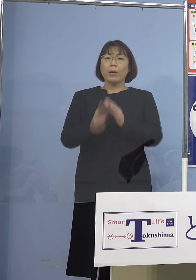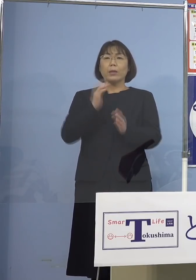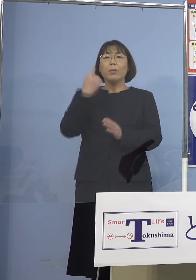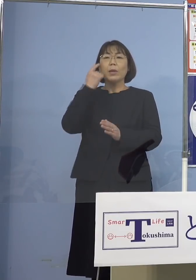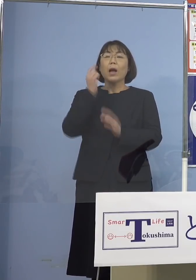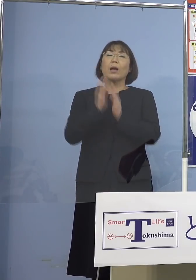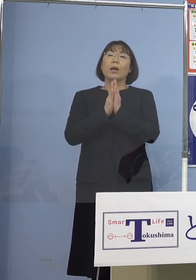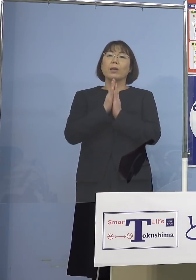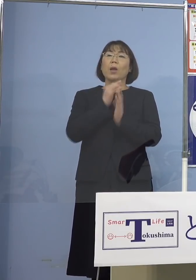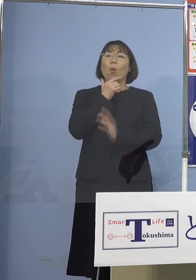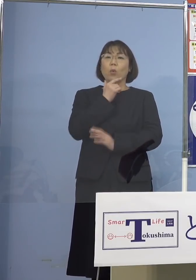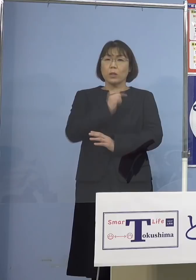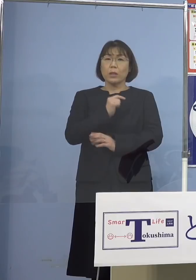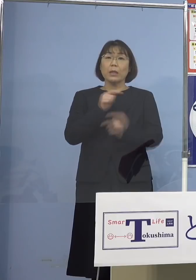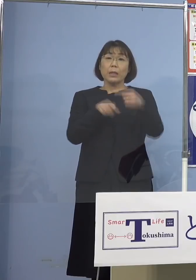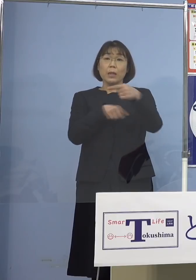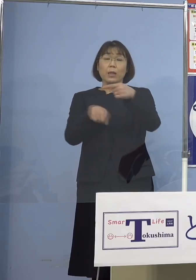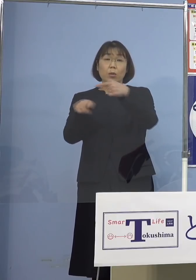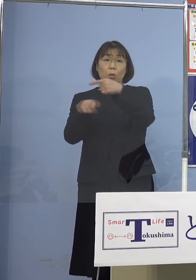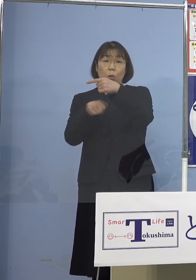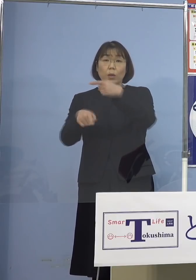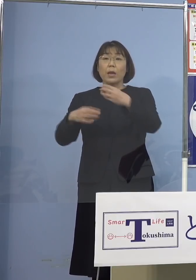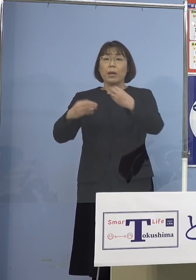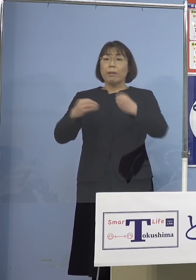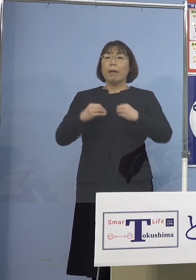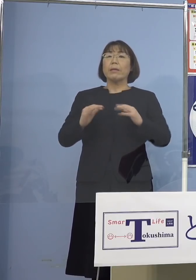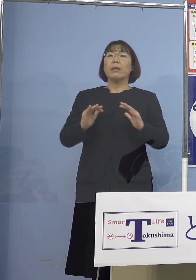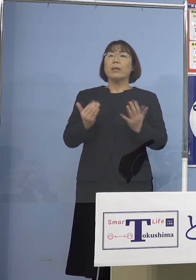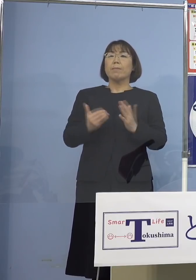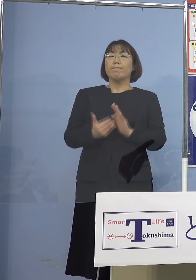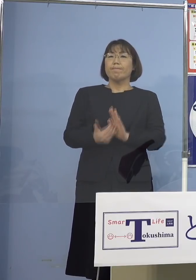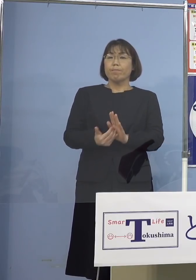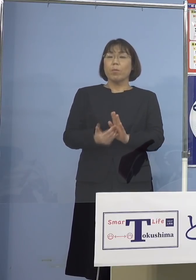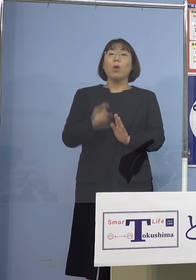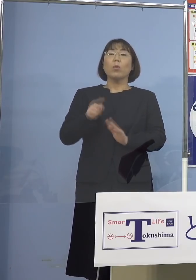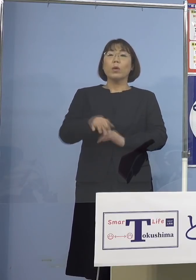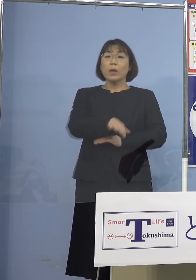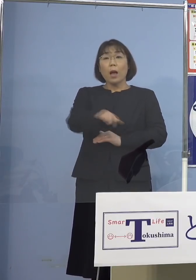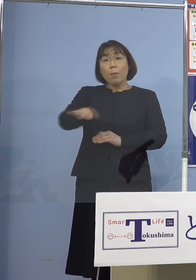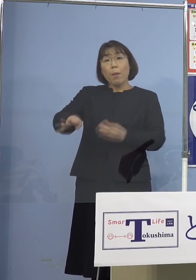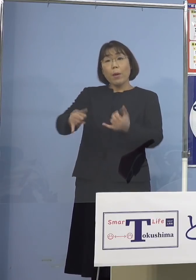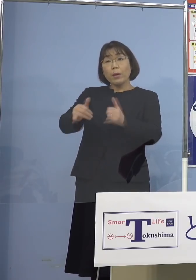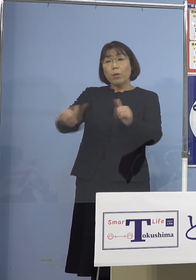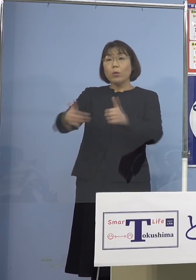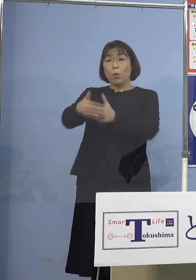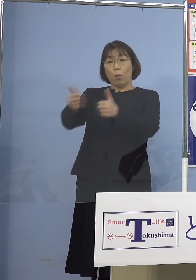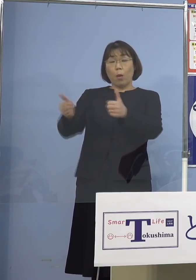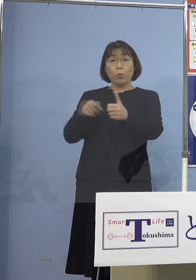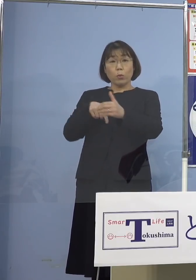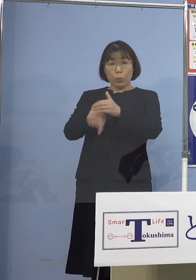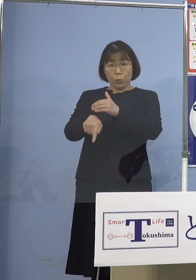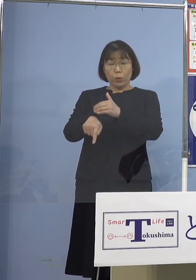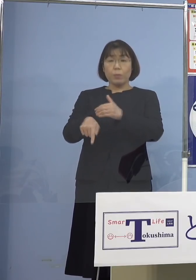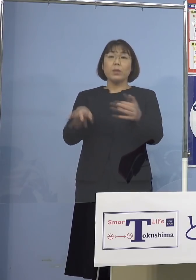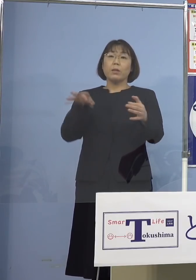やはりお1人お1人が感染をしないことが 周りの人たちを守るということに繋がると